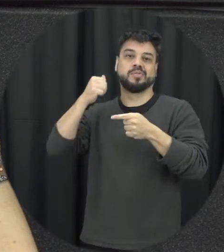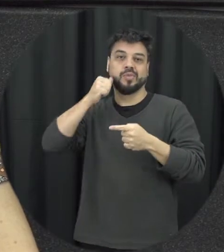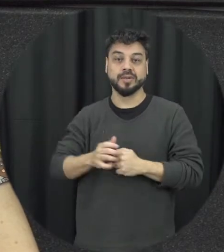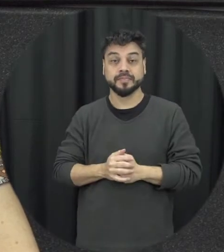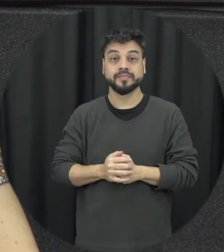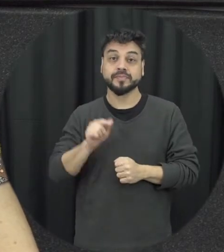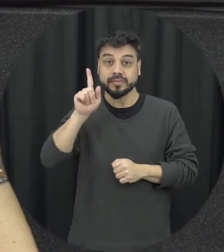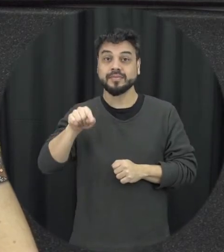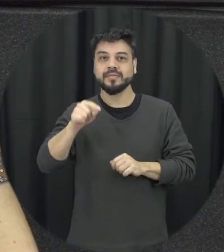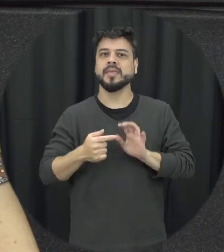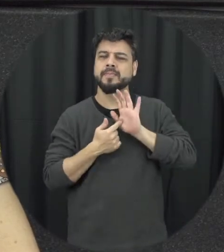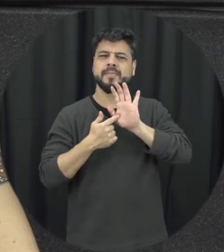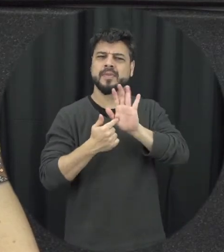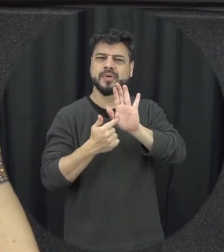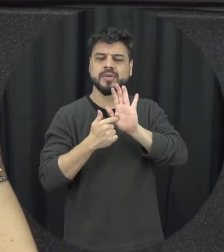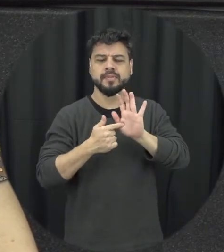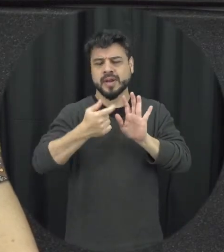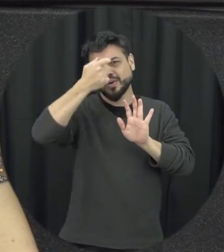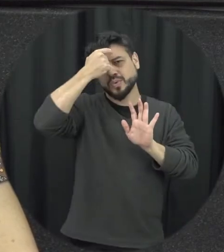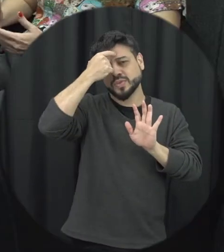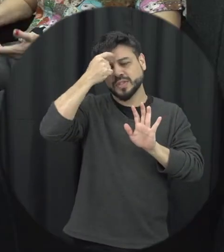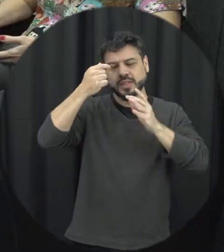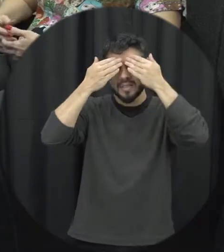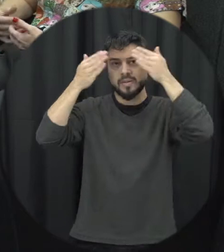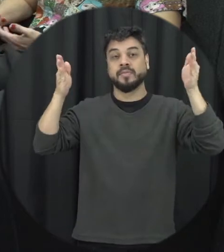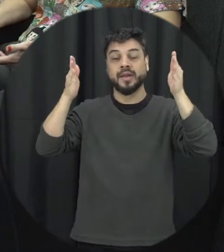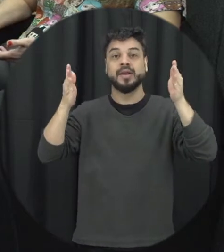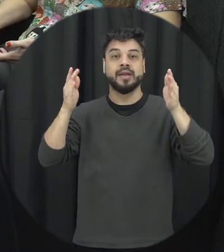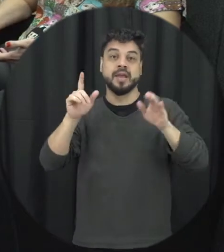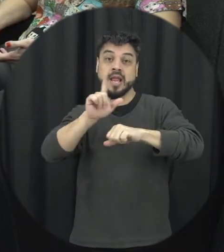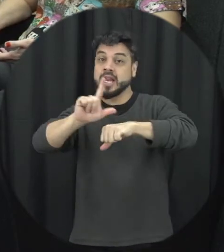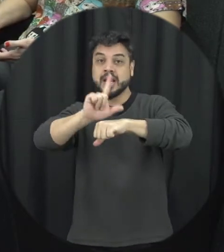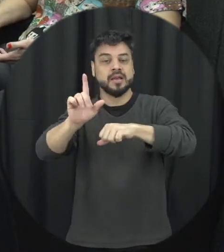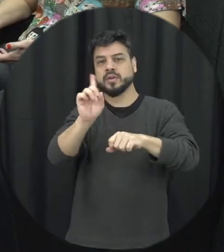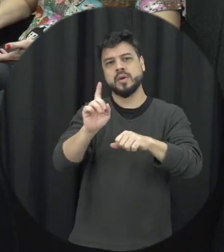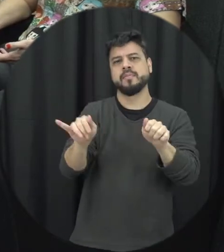conscientização a respeito dessa temática e essa cor lilás ela não é à toa ela representa bastante